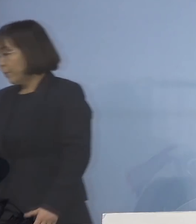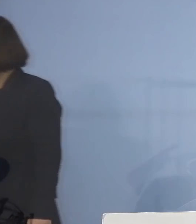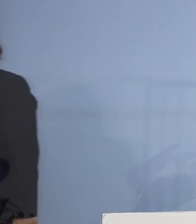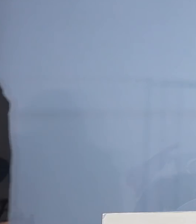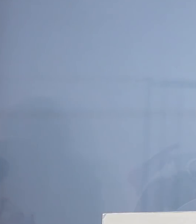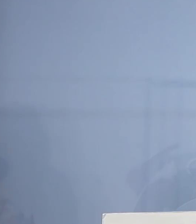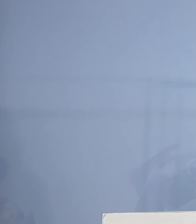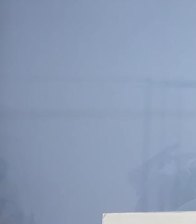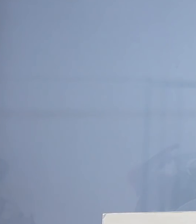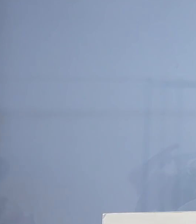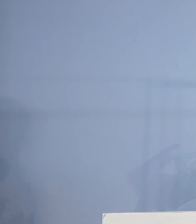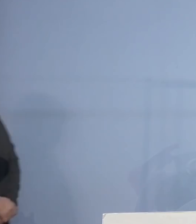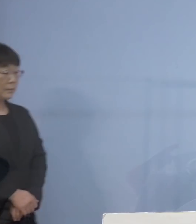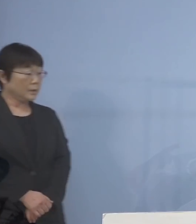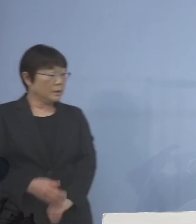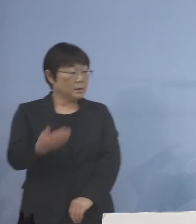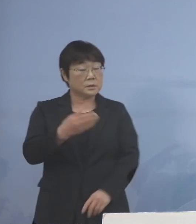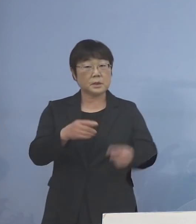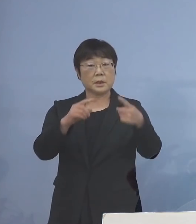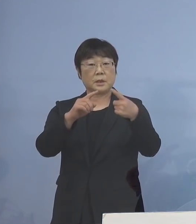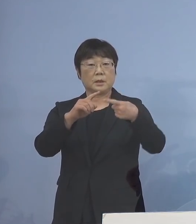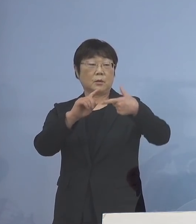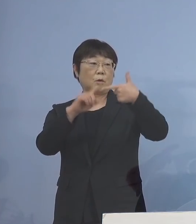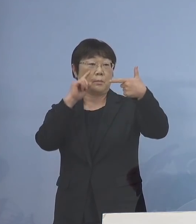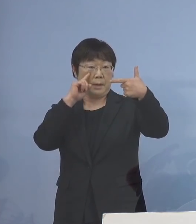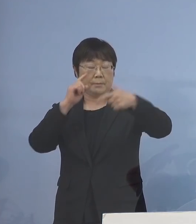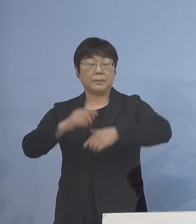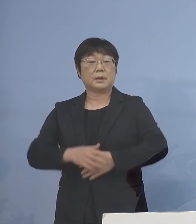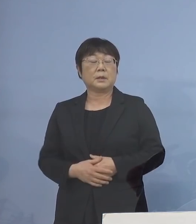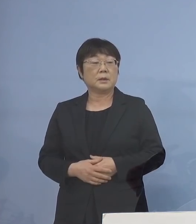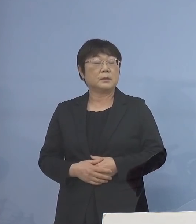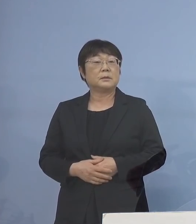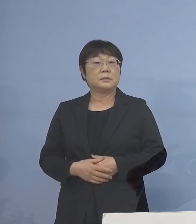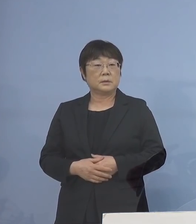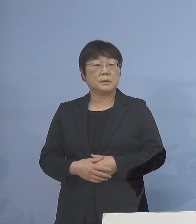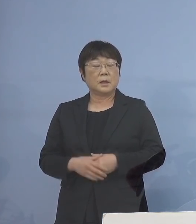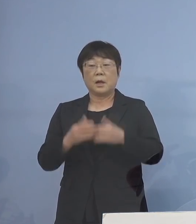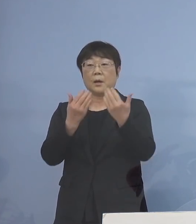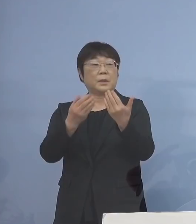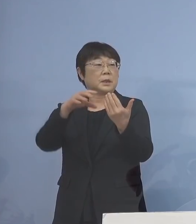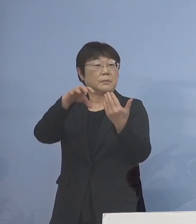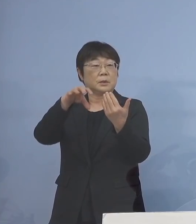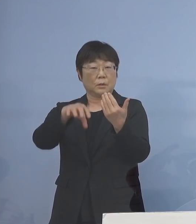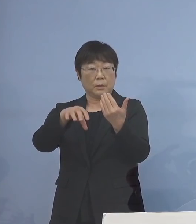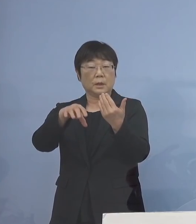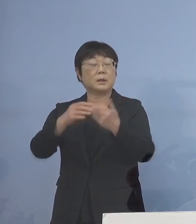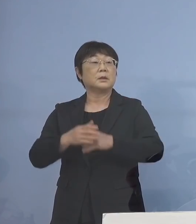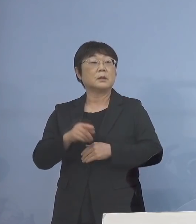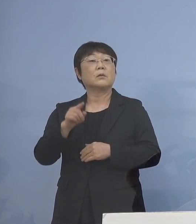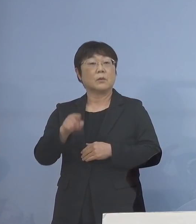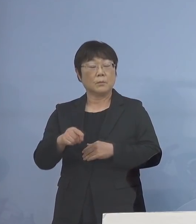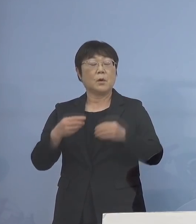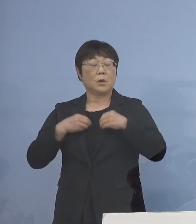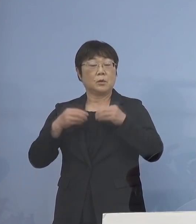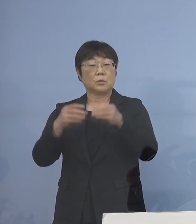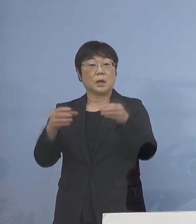次に6番目、やはり学びの場 今度はこちらもクラスターが多発し